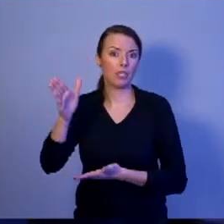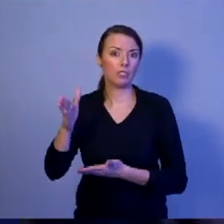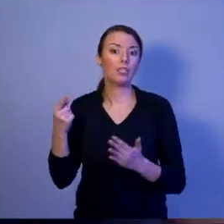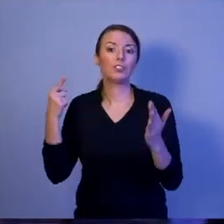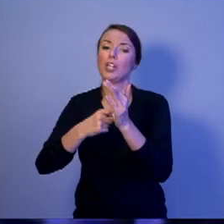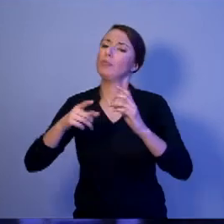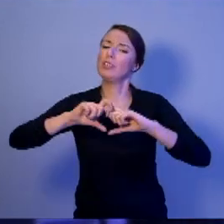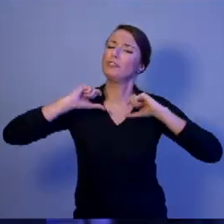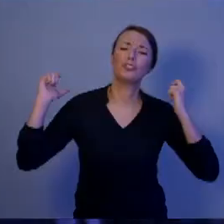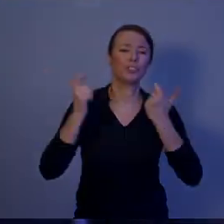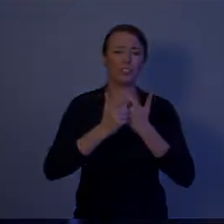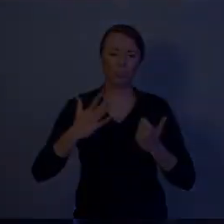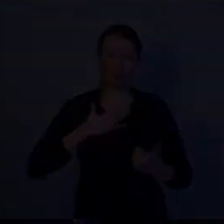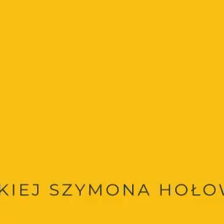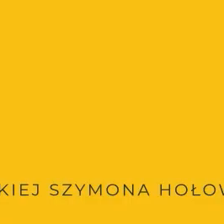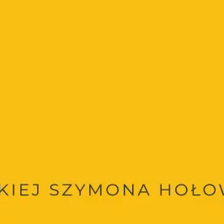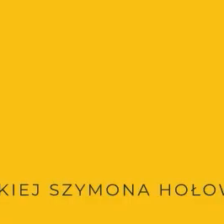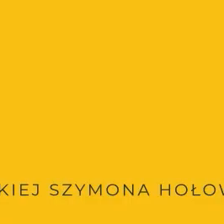w naszej Ojczyźnie.